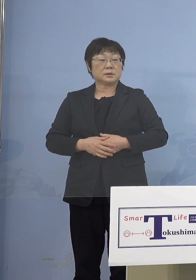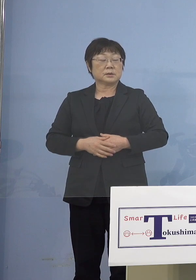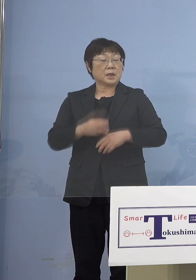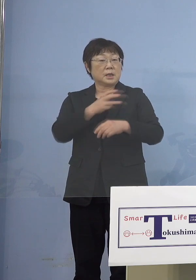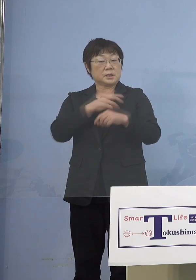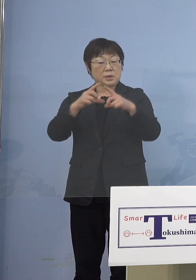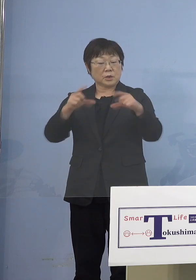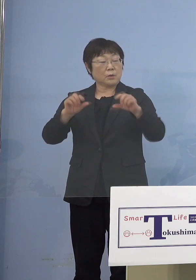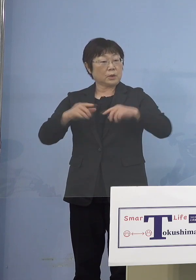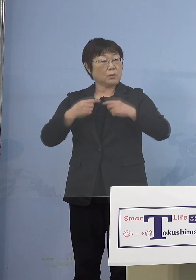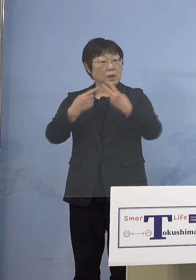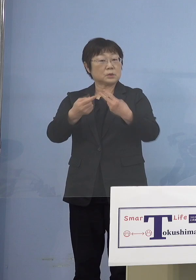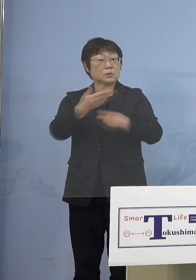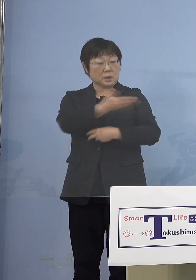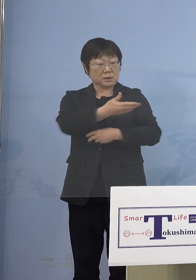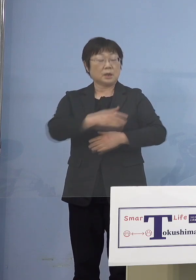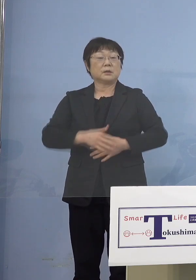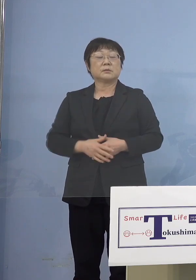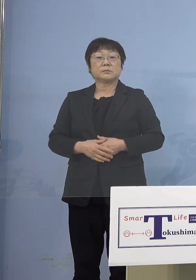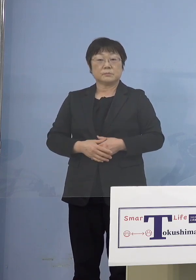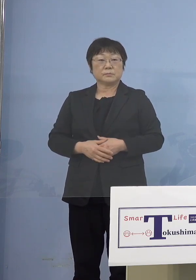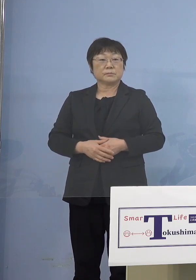（知事） いや、これはもちろん接種券は全部市町村